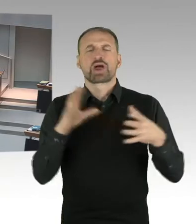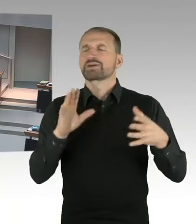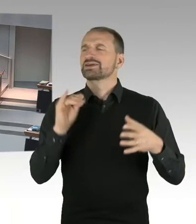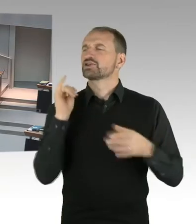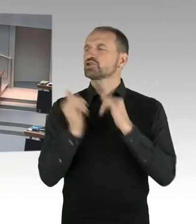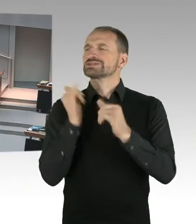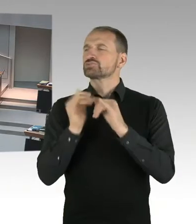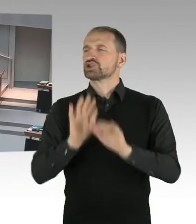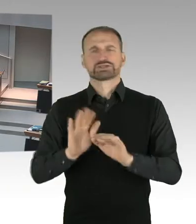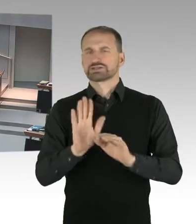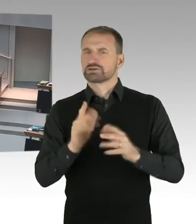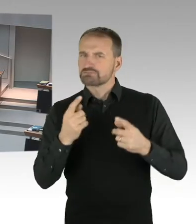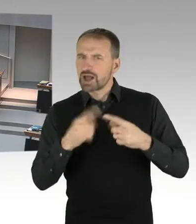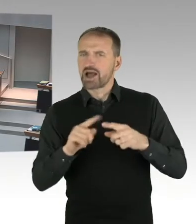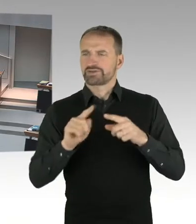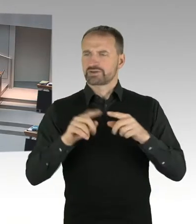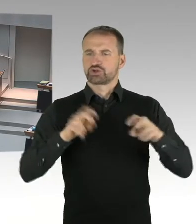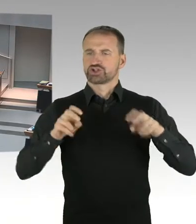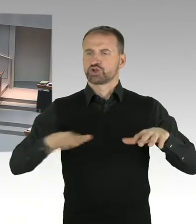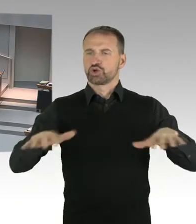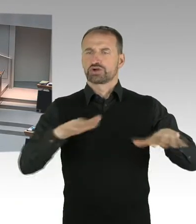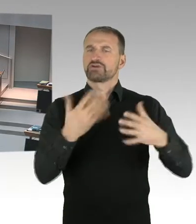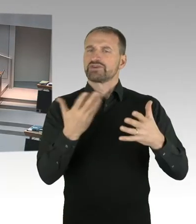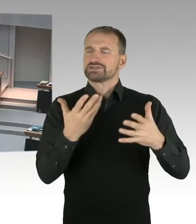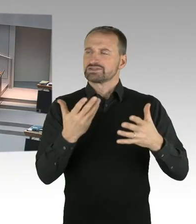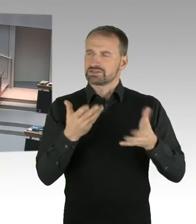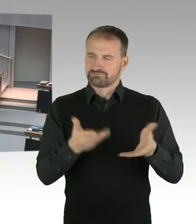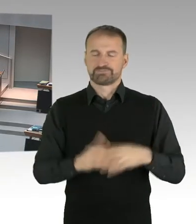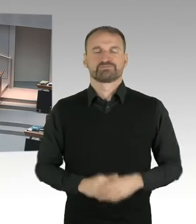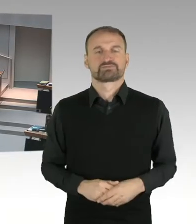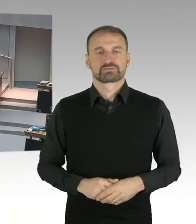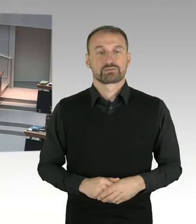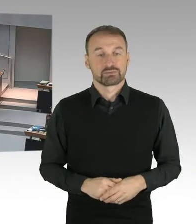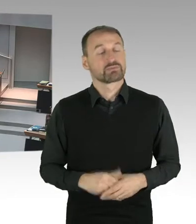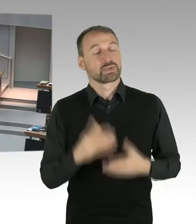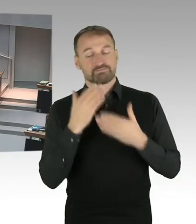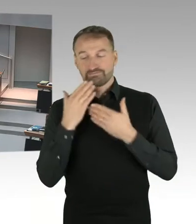Frau Senatorin, Sie hatten die umfangreichen Diskussionen in der Stadtgesellschaft, über die Gestaltung und auch Nutzung des Areals, angesprochen.